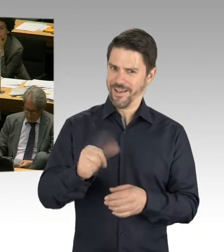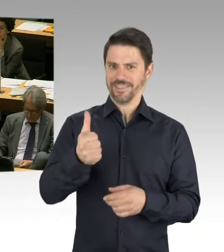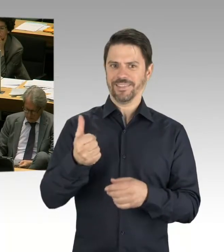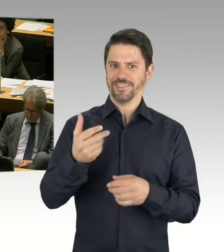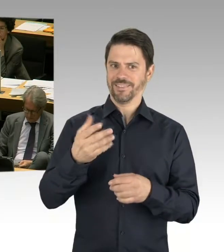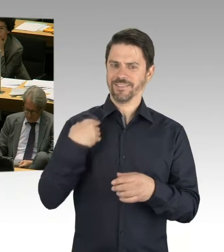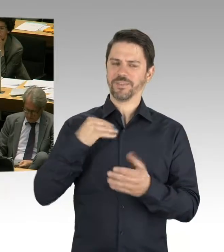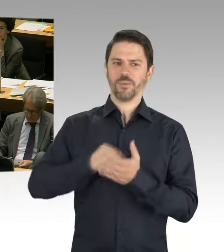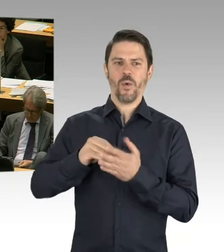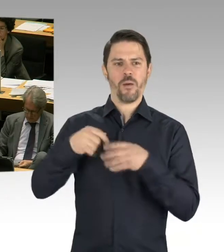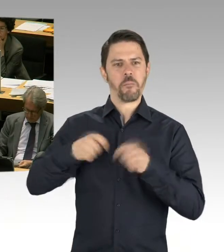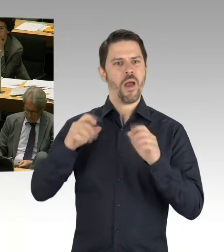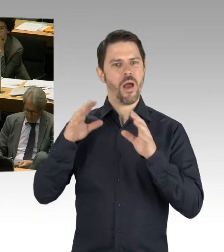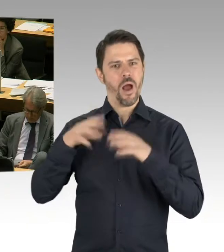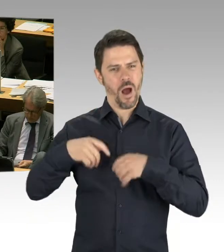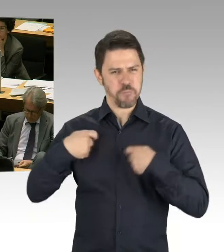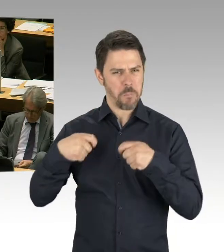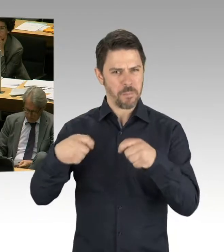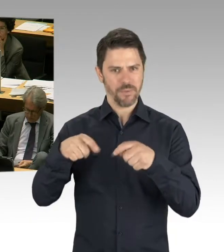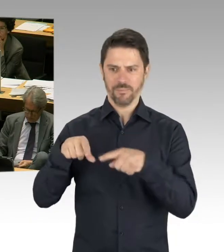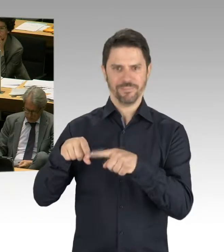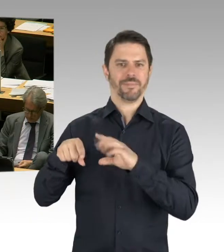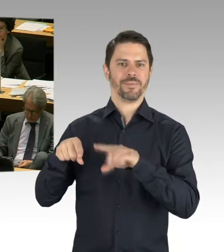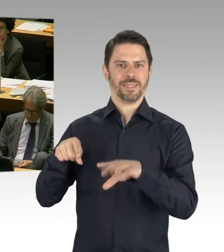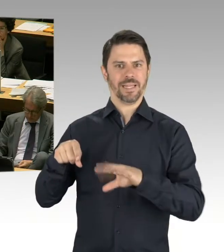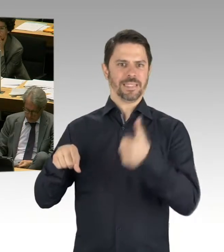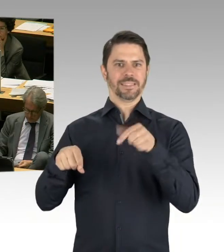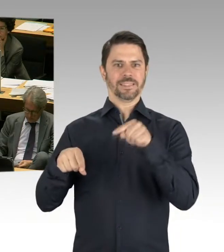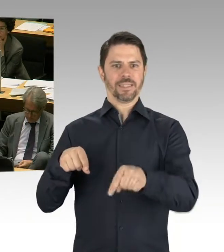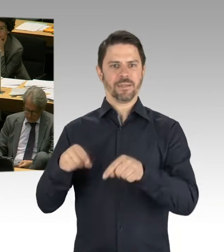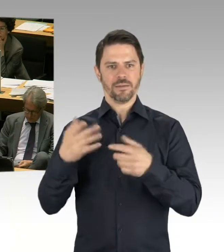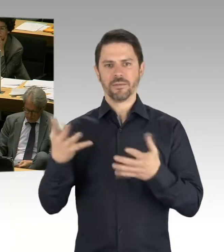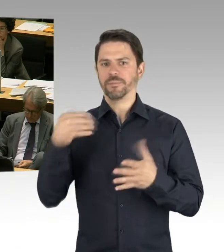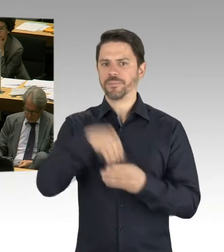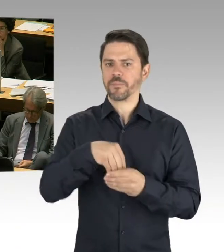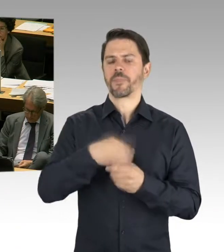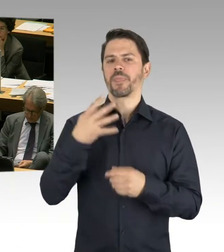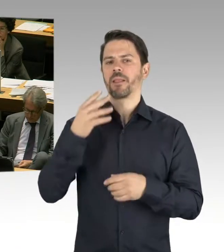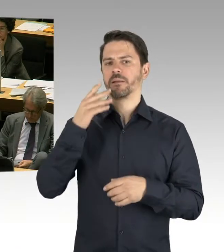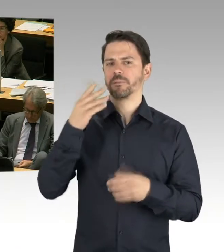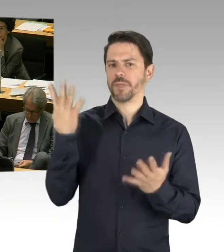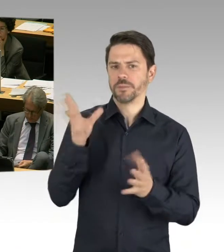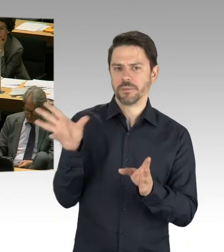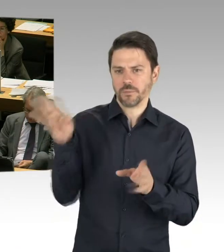Und die weiteren Ausschreibungen haben ja oder finden statt und wir haben ja auch vorgestellt sozusagen